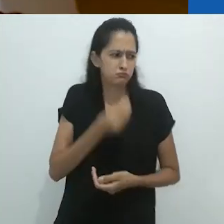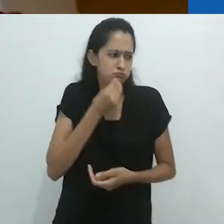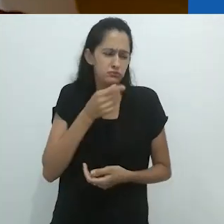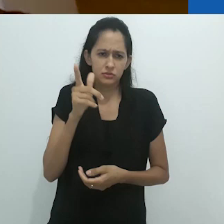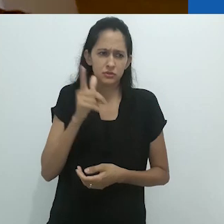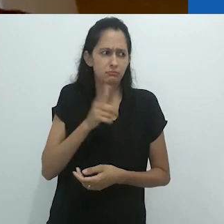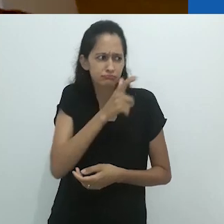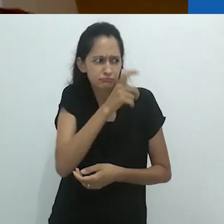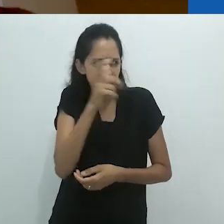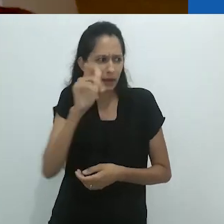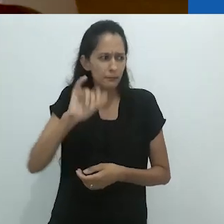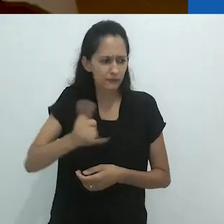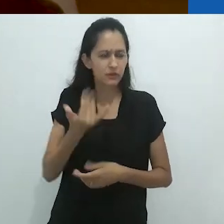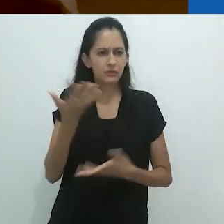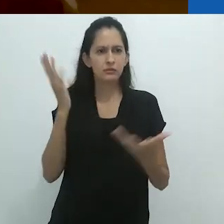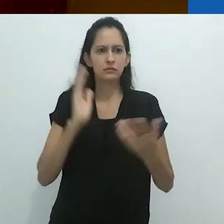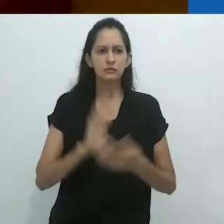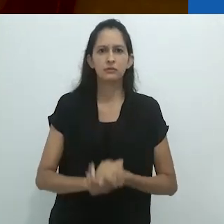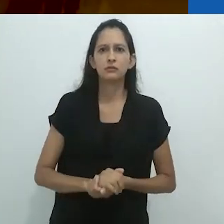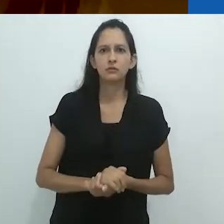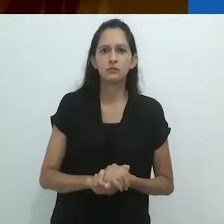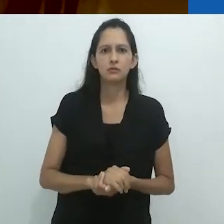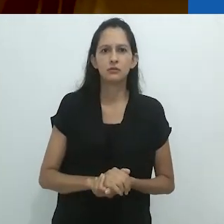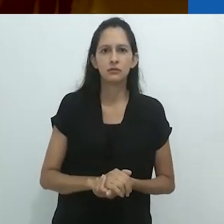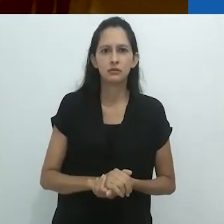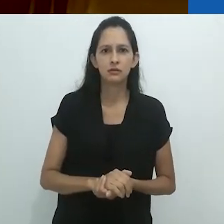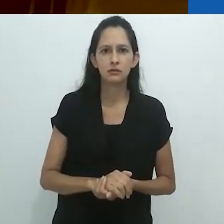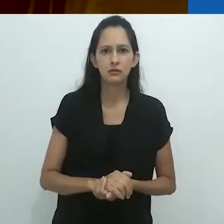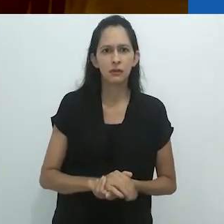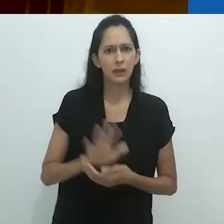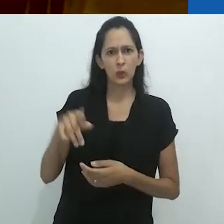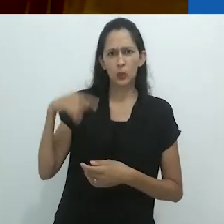Porque eu poderia matar alguns desses pássaros.